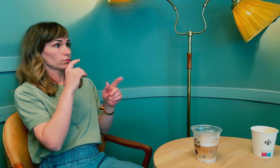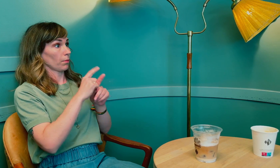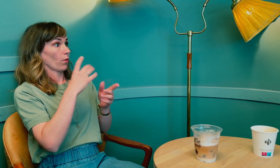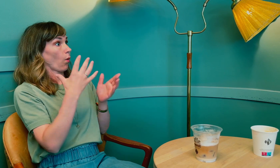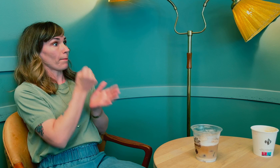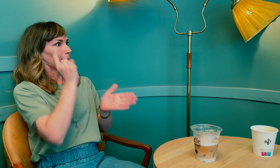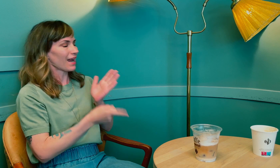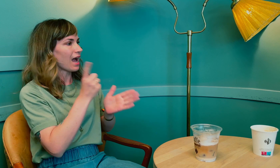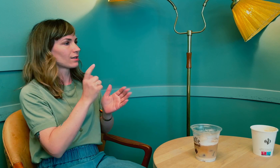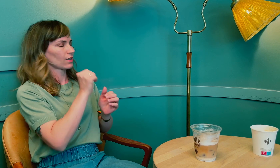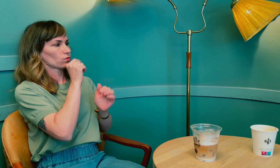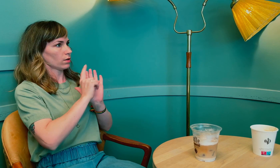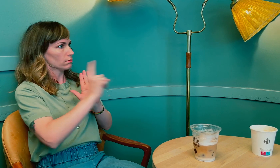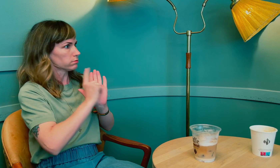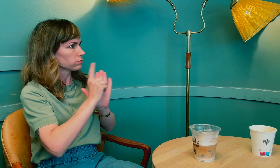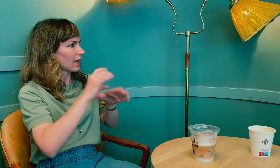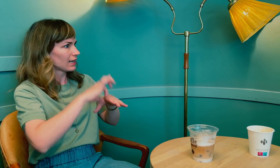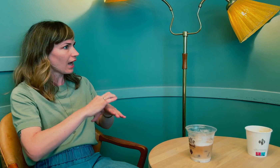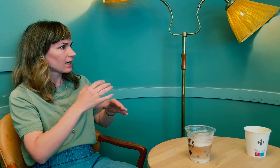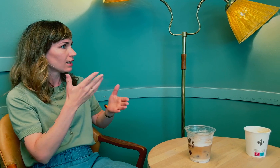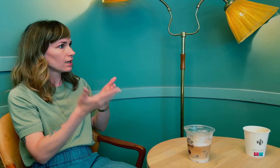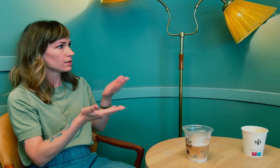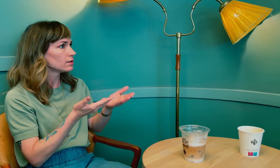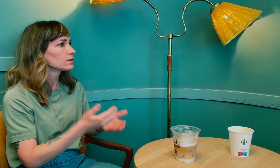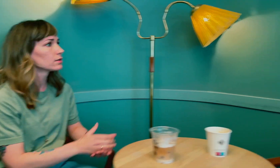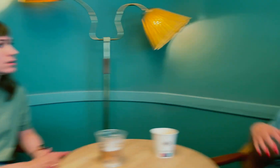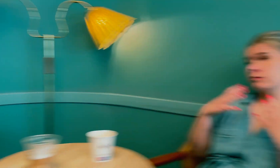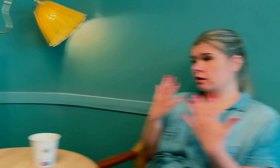Ble det oppdaget med en gang, eller måtte du til legen flere ganger?